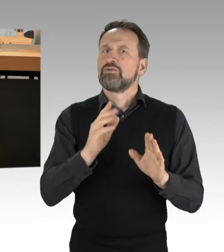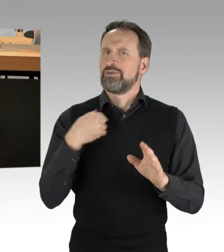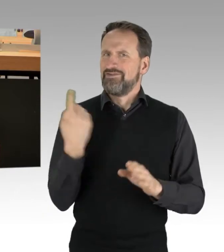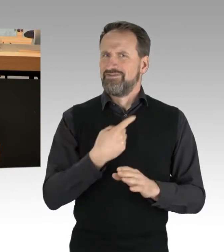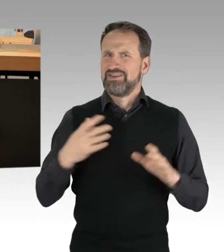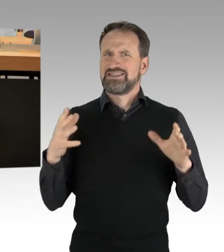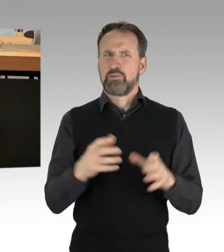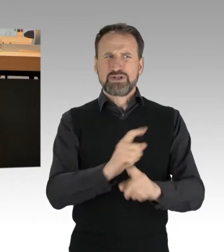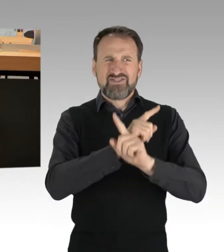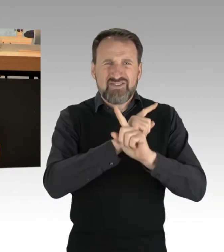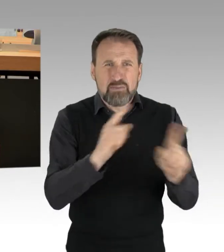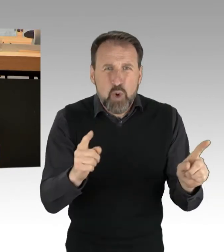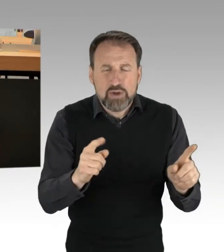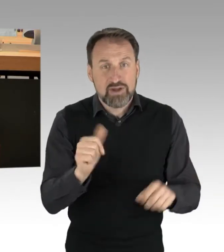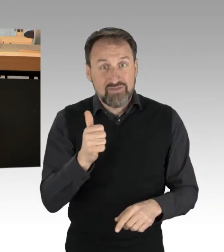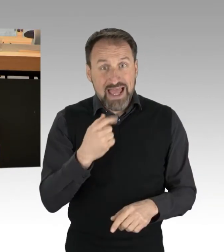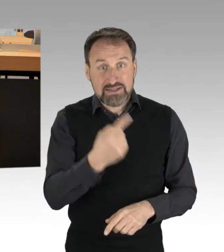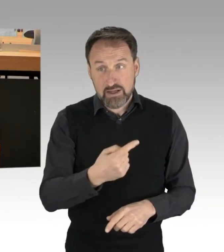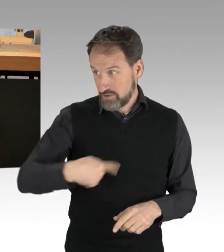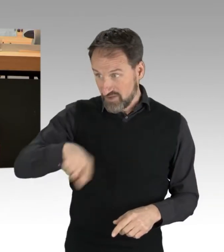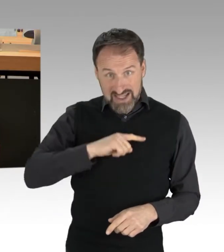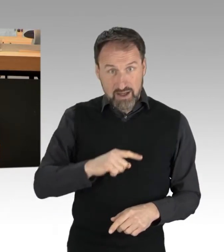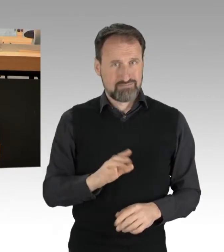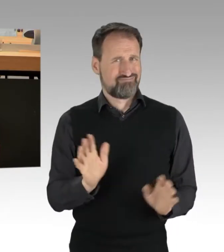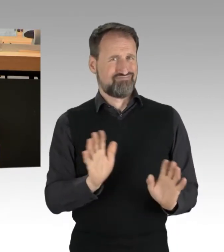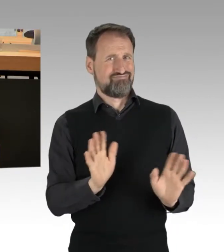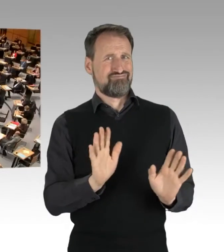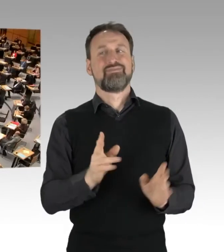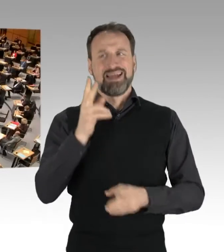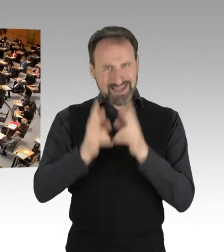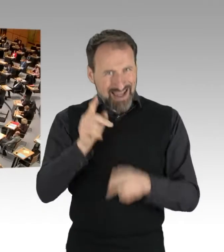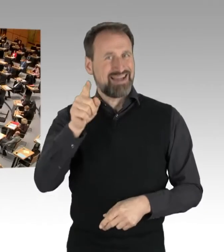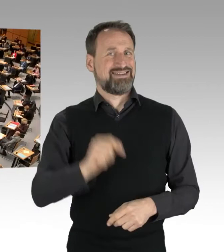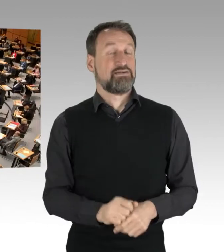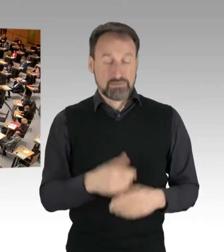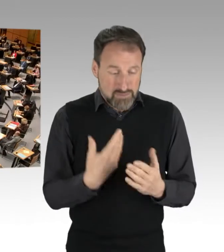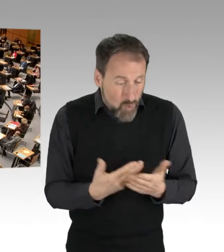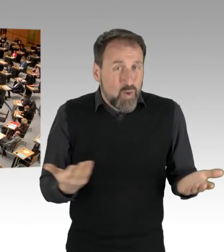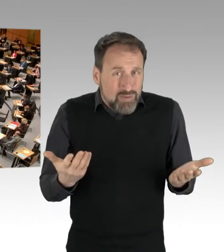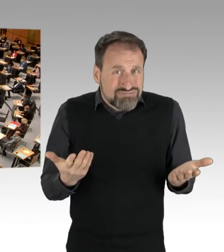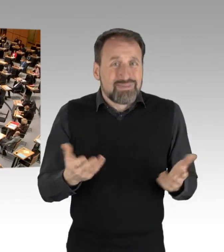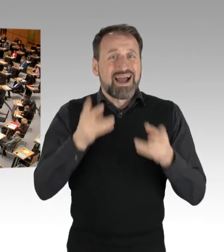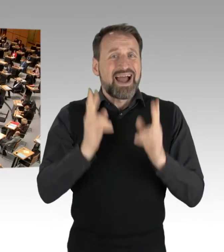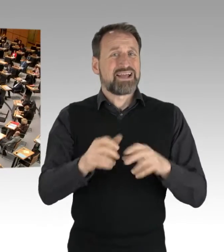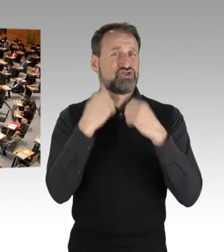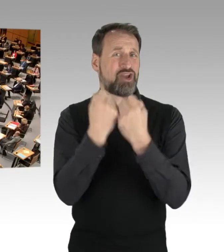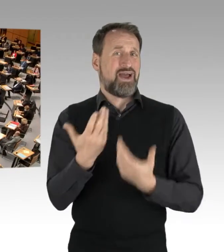Das nennt sich Rechtsstaat. (Applaus) Nun zur Legitimität. Ich kann verstehen,